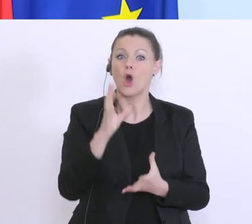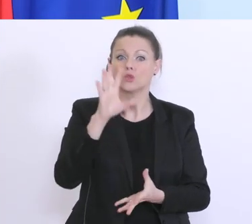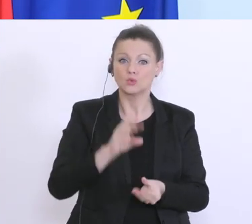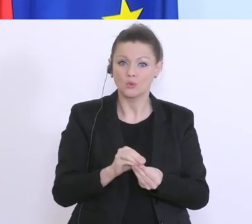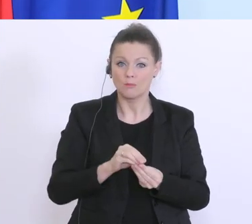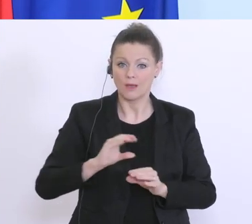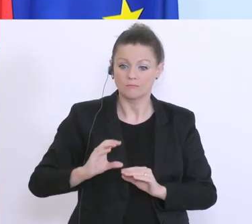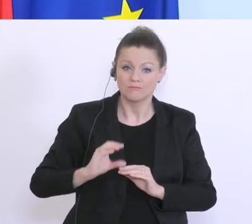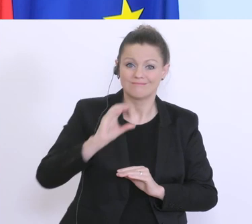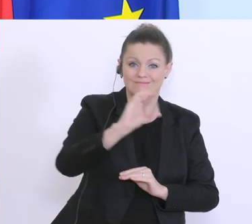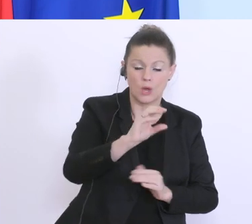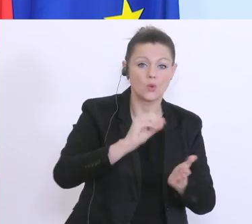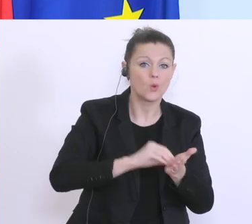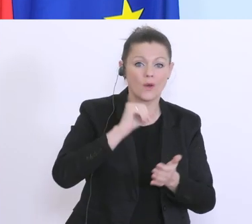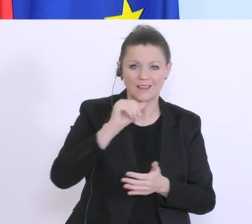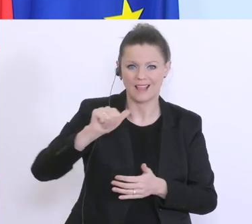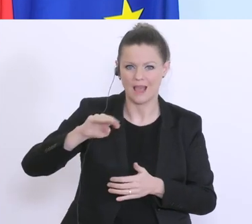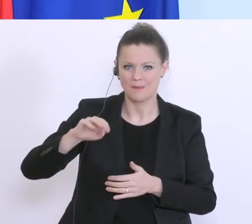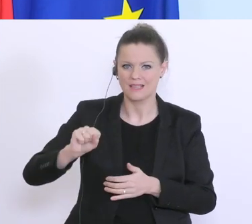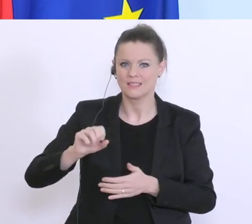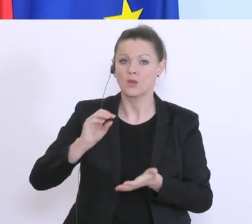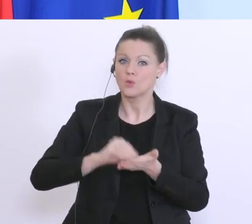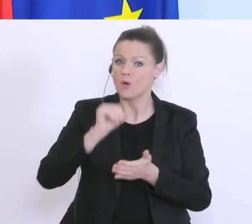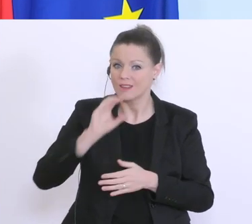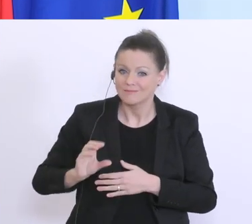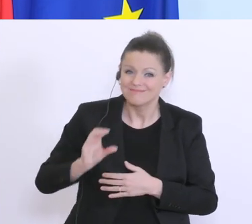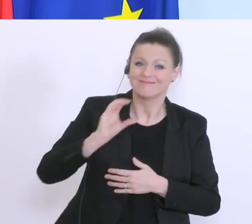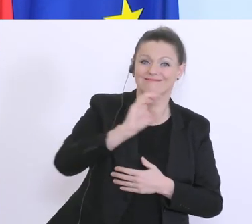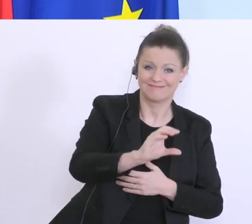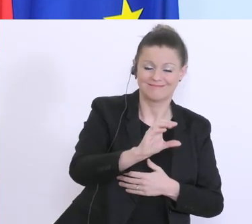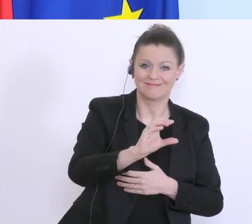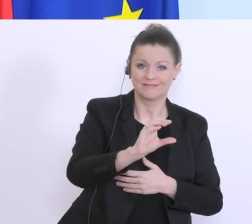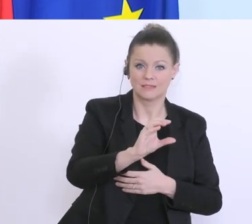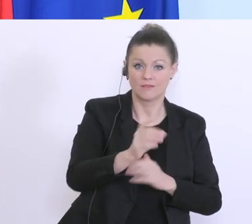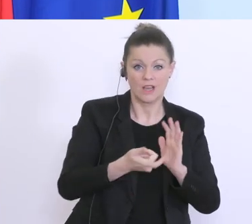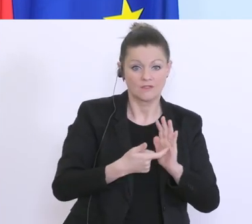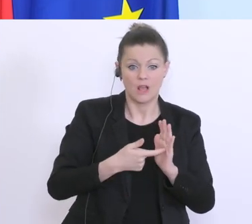bekommen haben. Eine Herausforderung haben was die Löhne, die Auszahlung der Löhne betrifft,